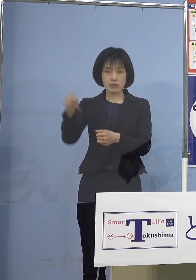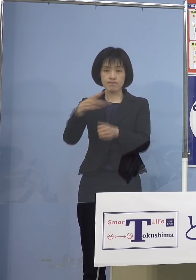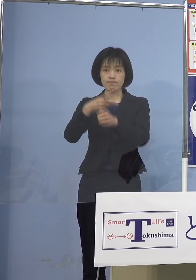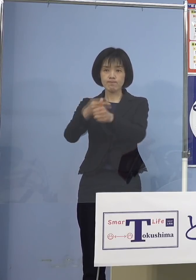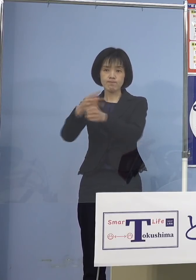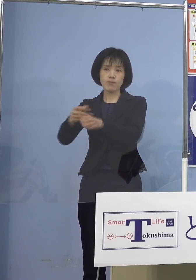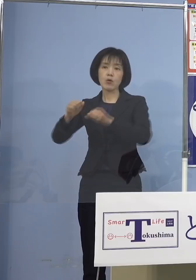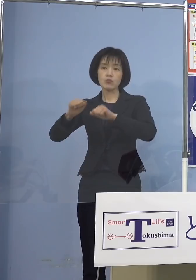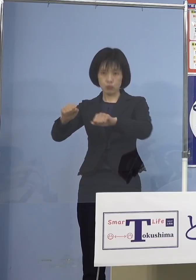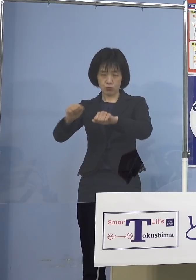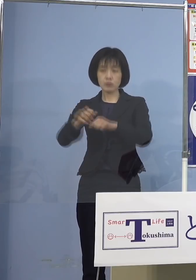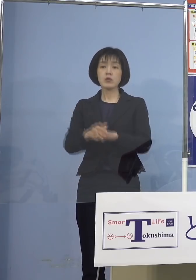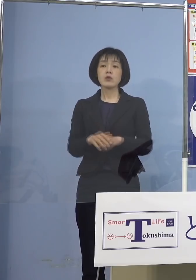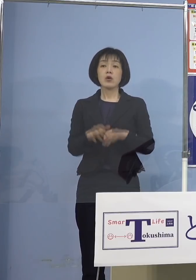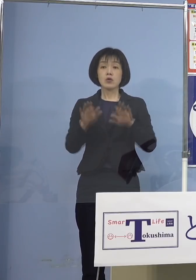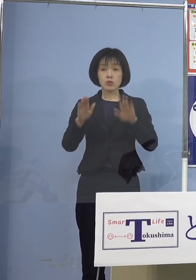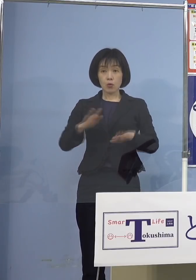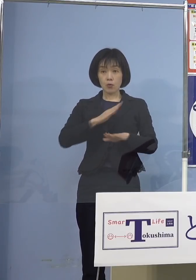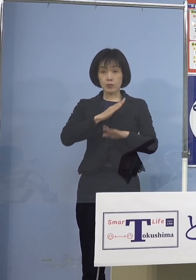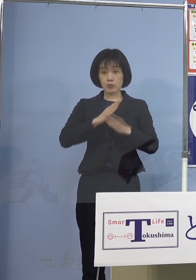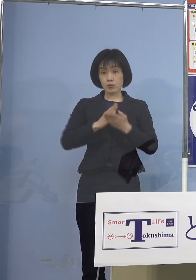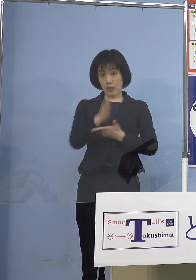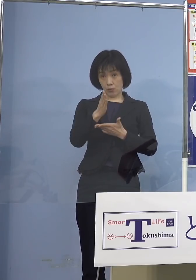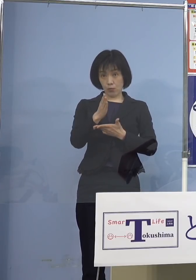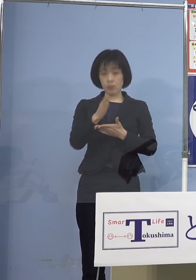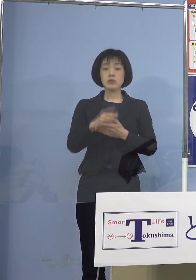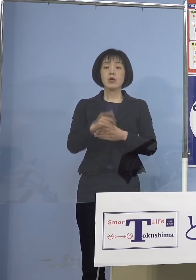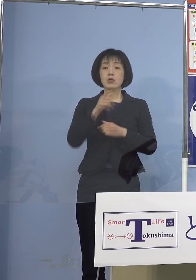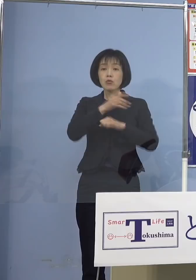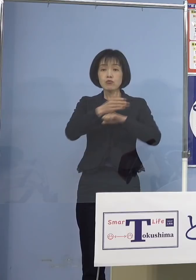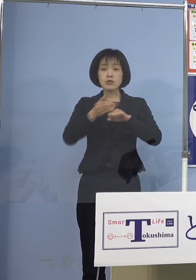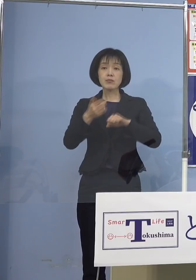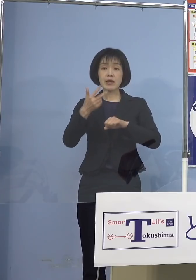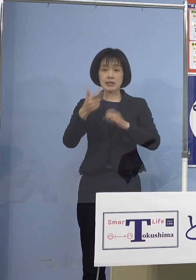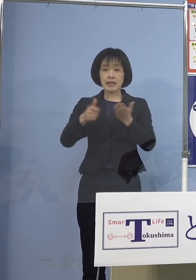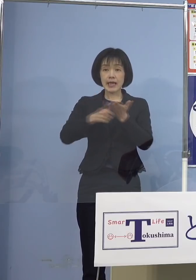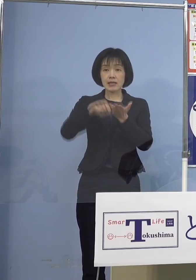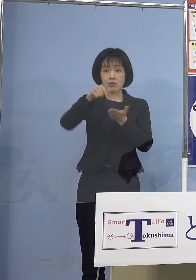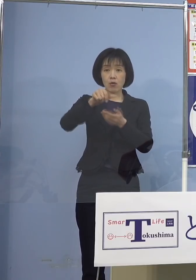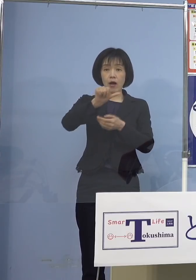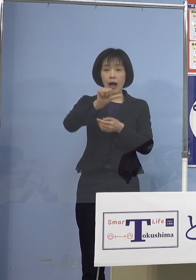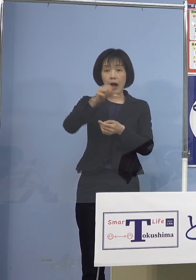初日となる本日は 徳島市内の駅前「アミコ東館」において